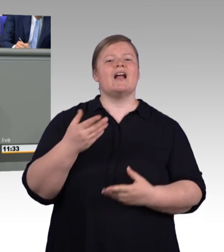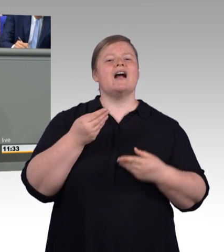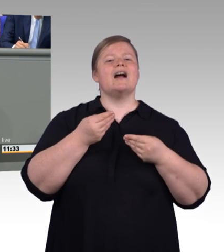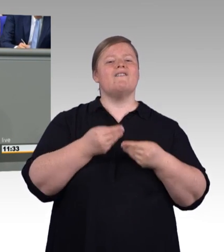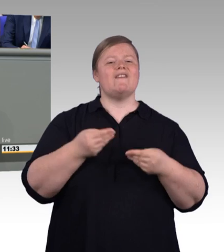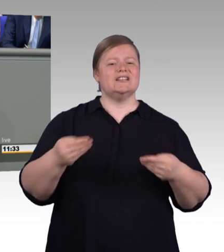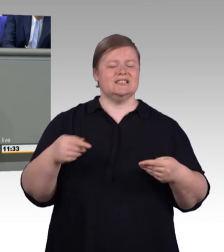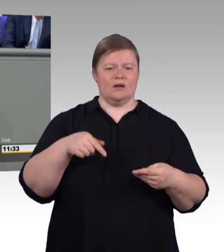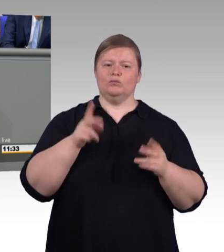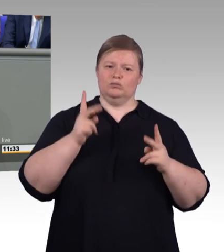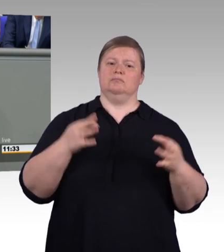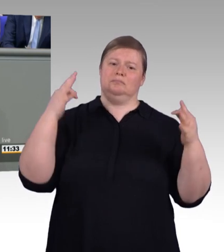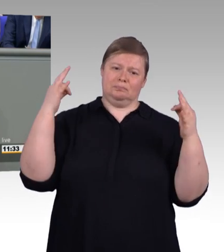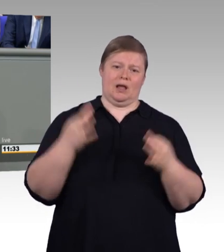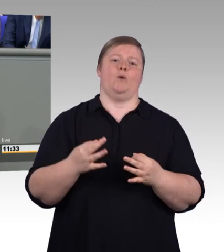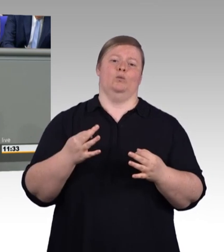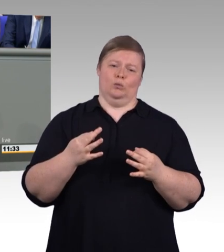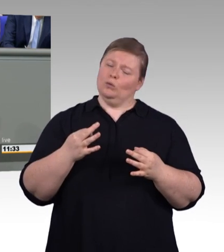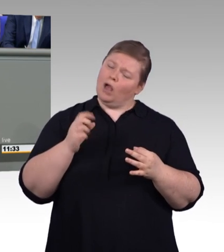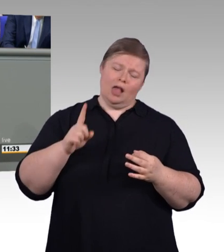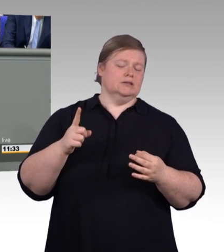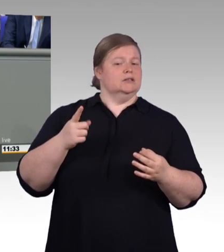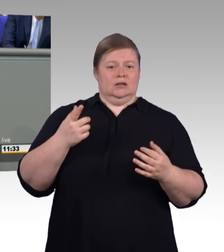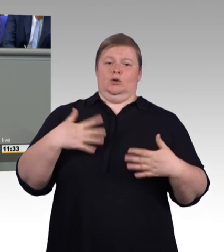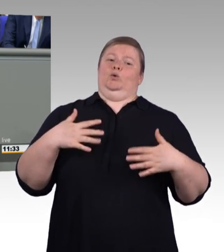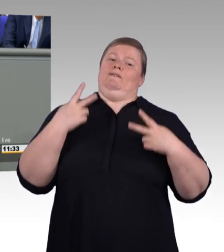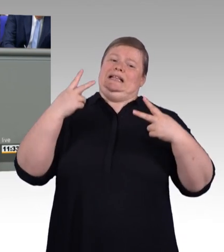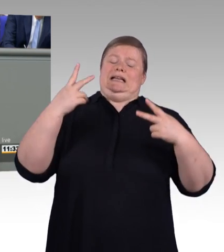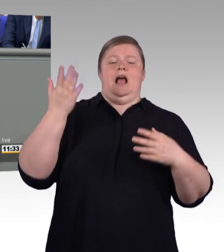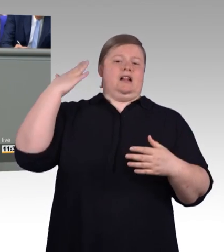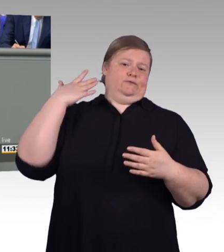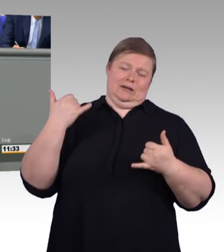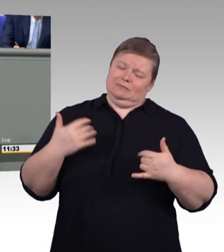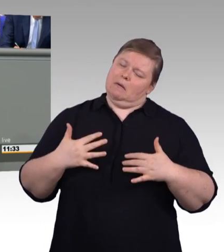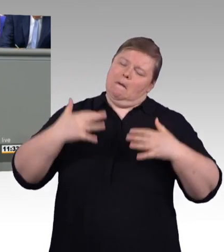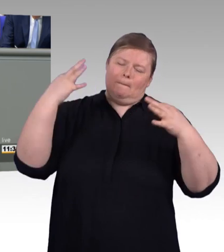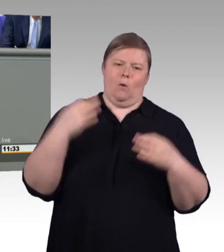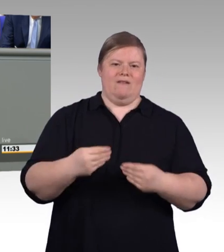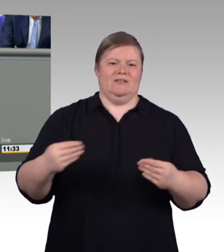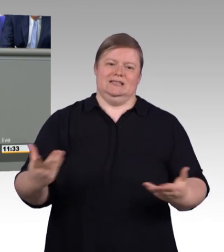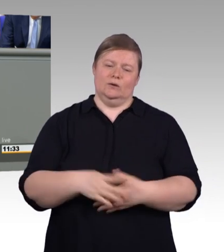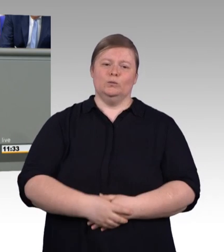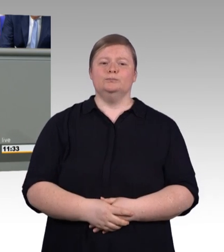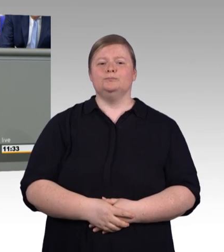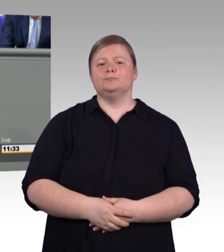Abschlussbezeichnungen, geprüfter Berufsspezialist, Bachelor Professional und Master Professional.